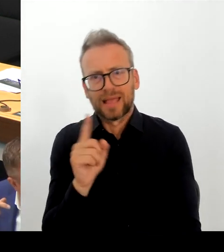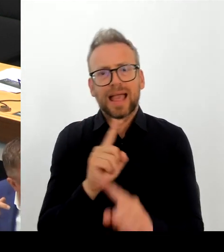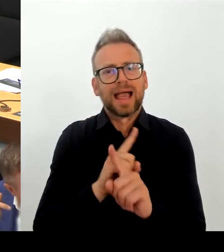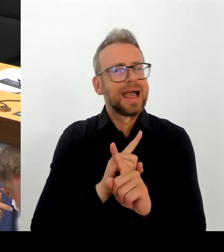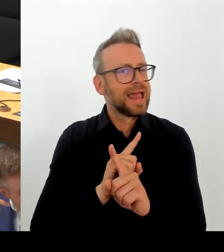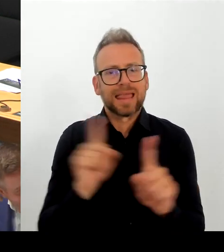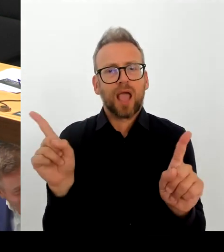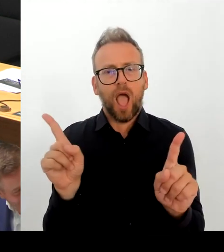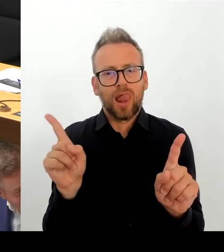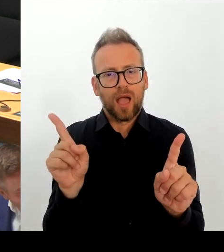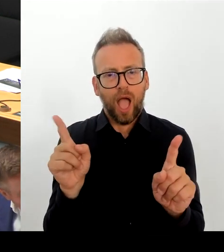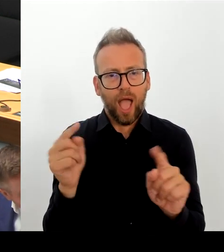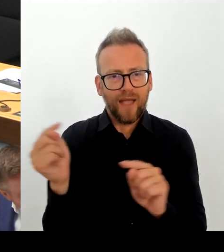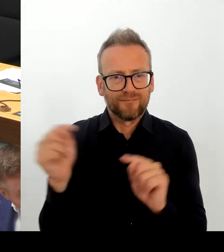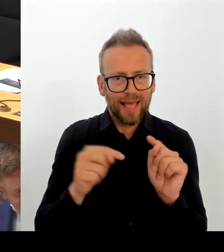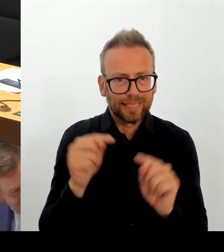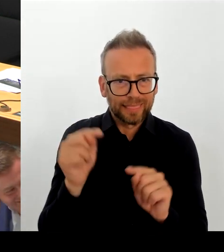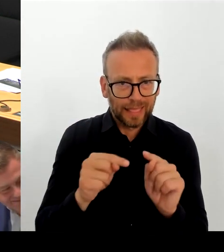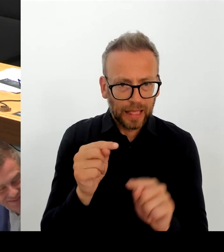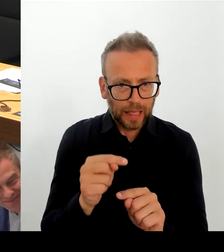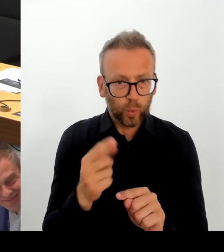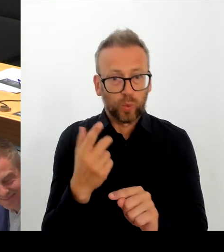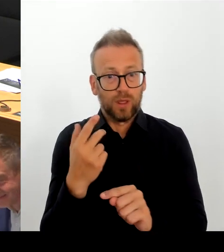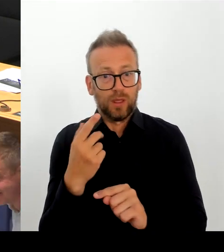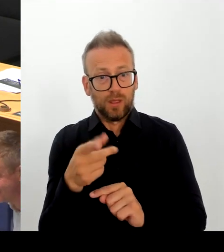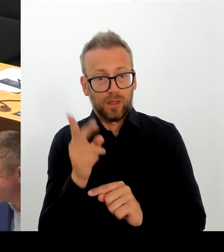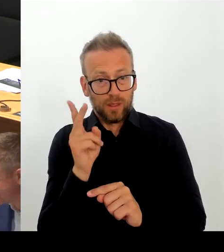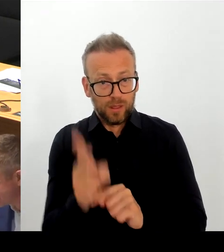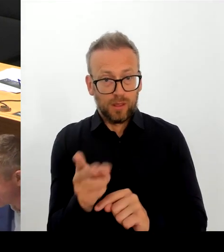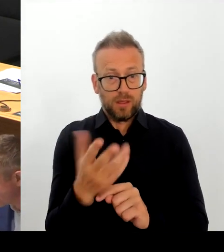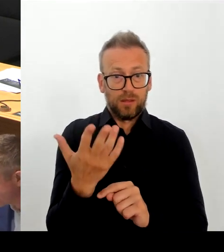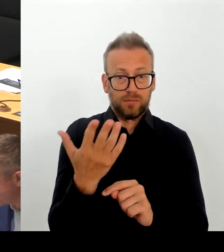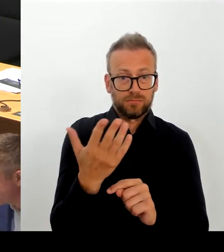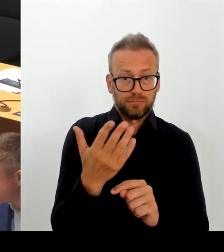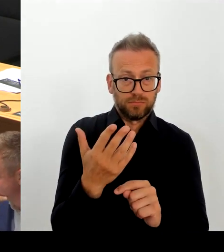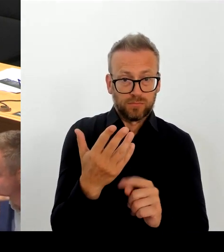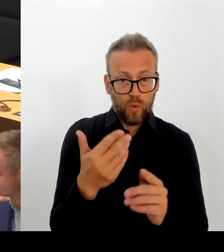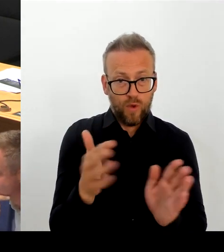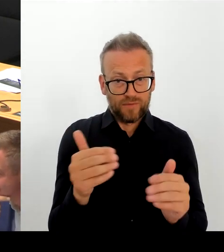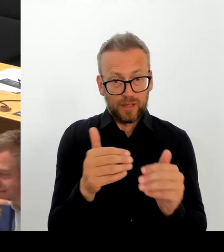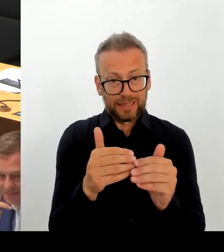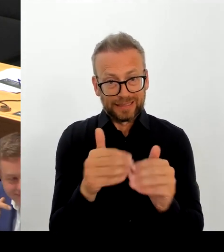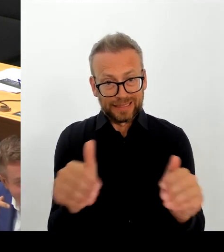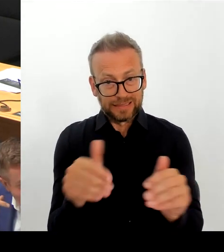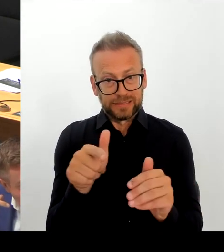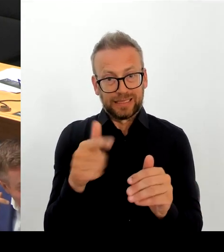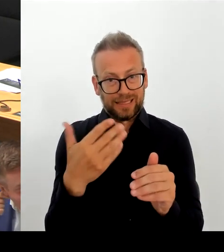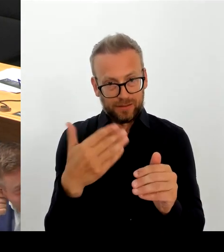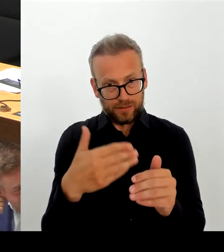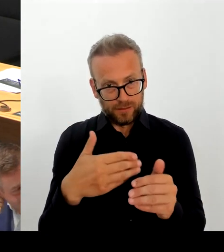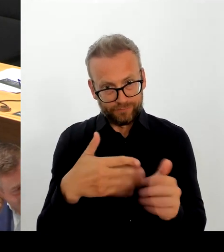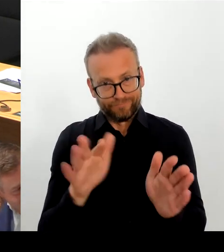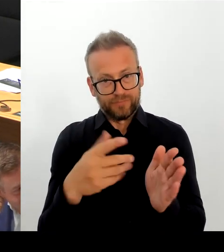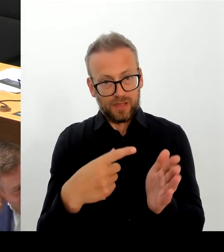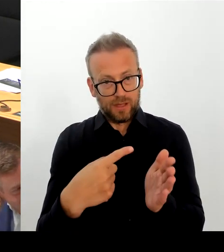Das heißt also: Das haben Sie jetzt wieder anders interpretiert